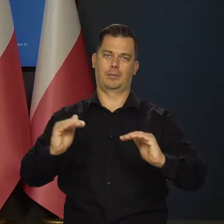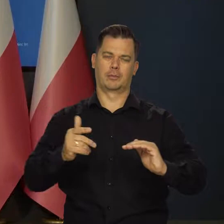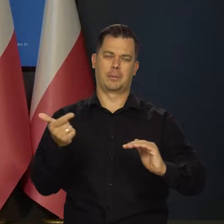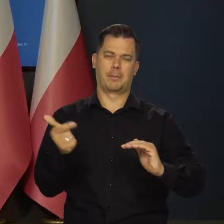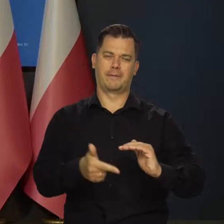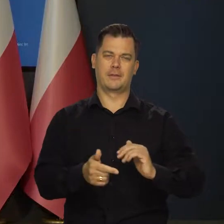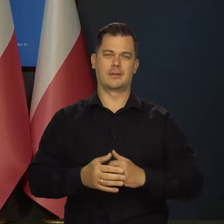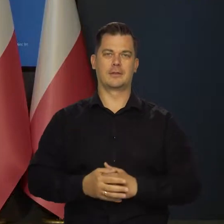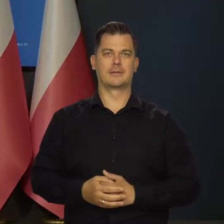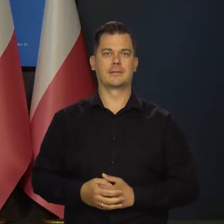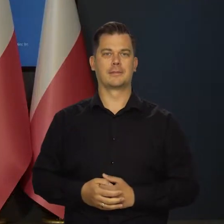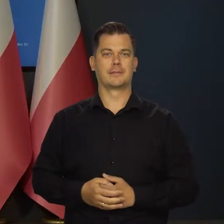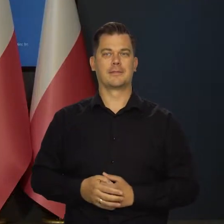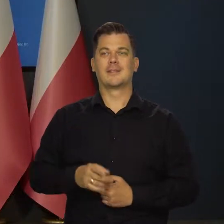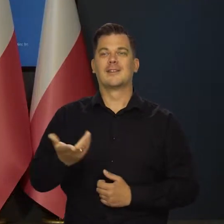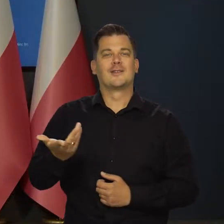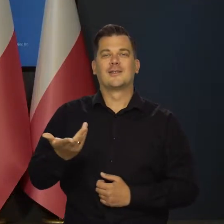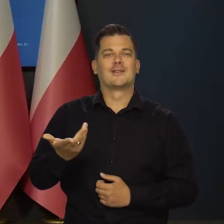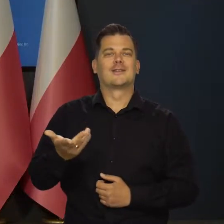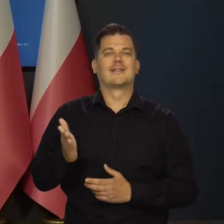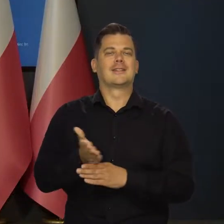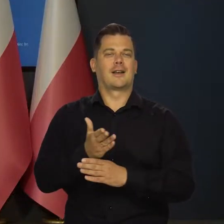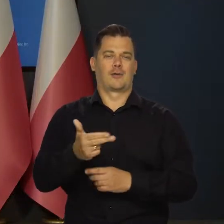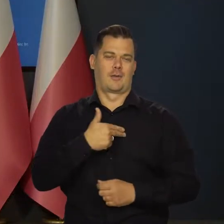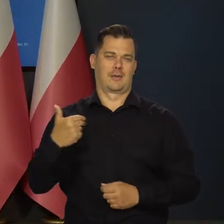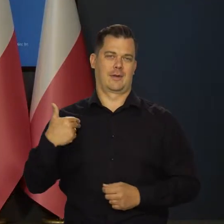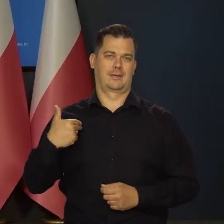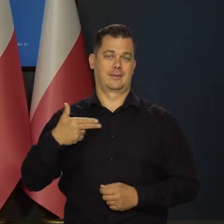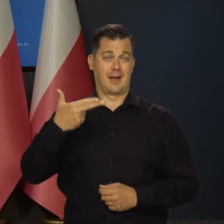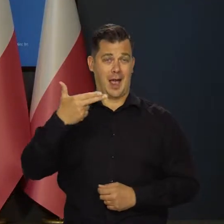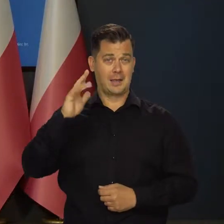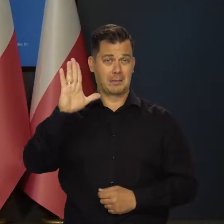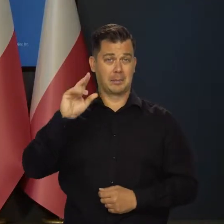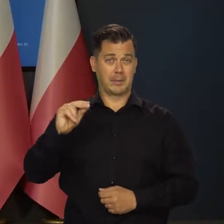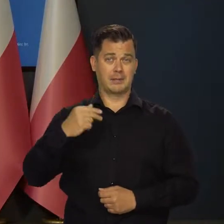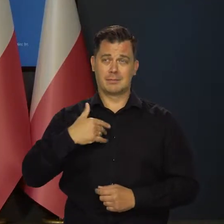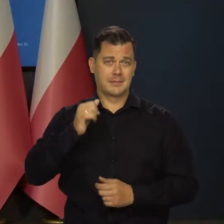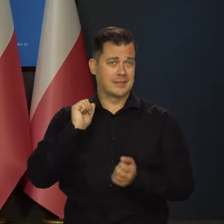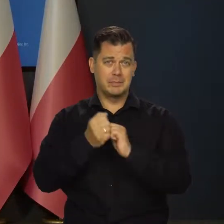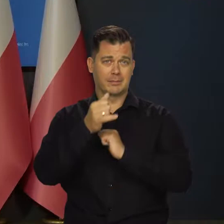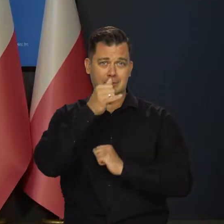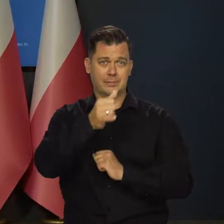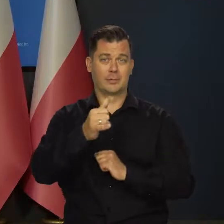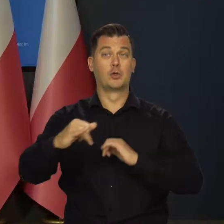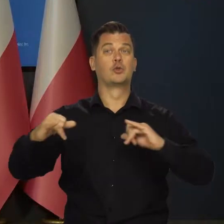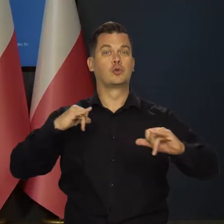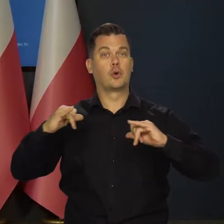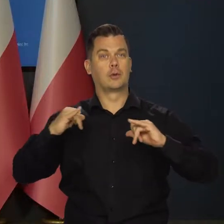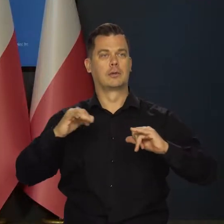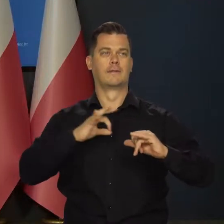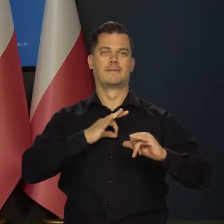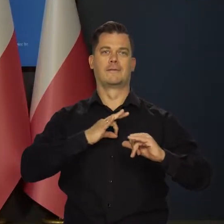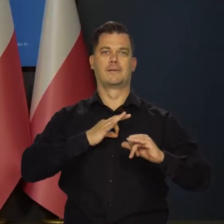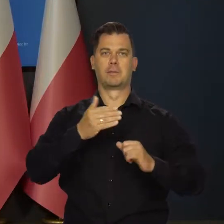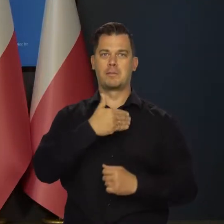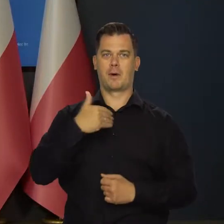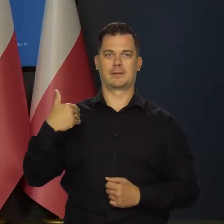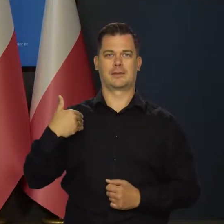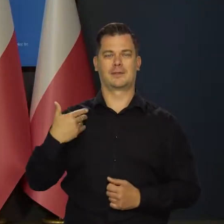To jest ten czynnik. Niezależny od nas, od Narodowego Banku, niezależne od rządu, niezależne od naszej gospodarki.